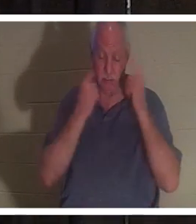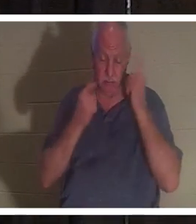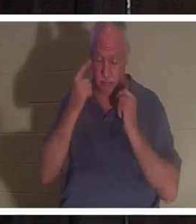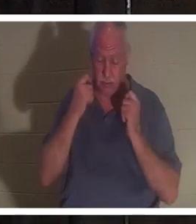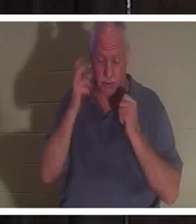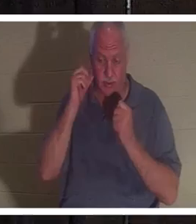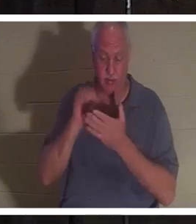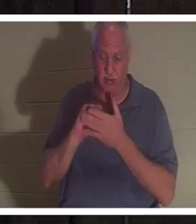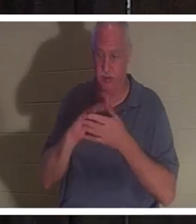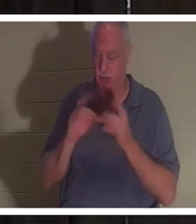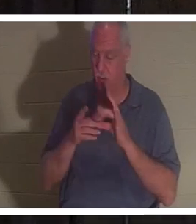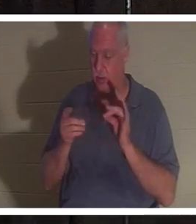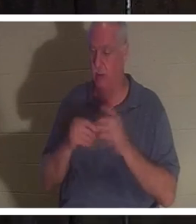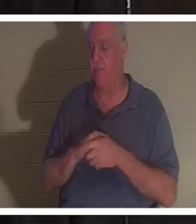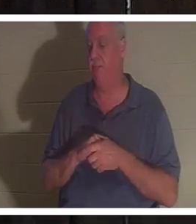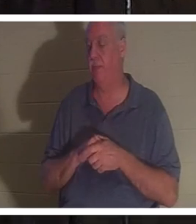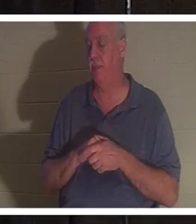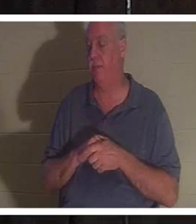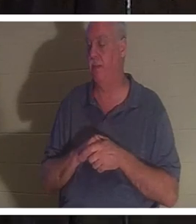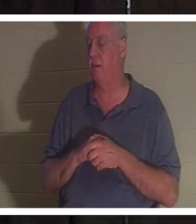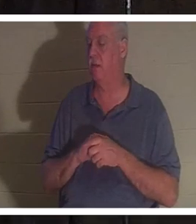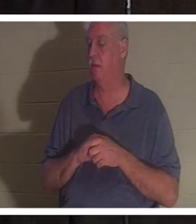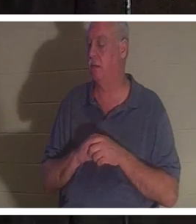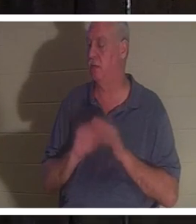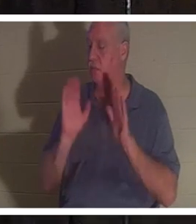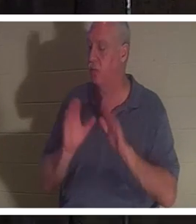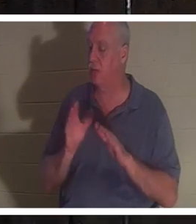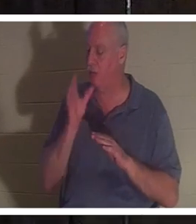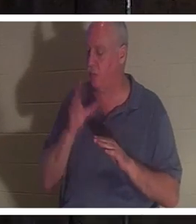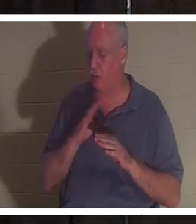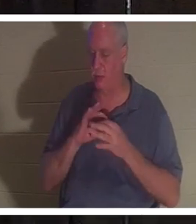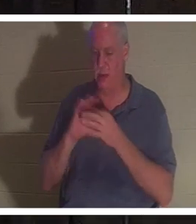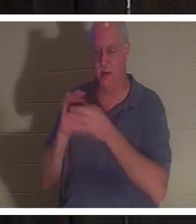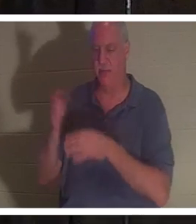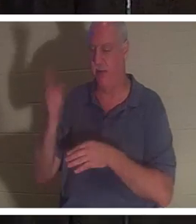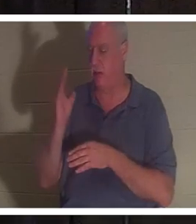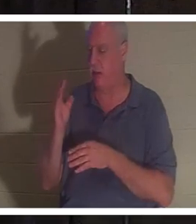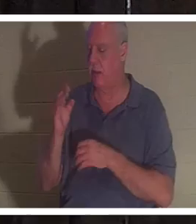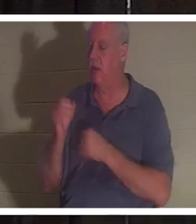我知道，因为我的意思是她只是上帝的一个可爱的女人。热切地爱主。 热情为以色列人民 服务